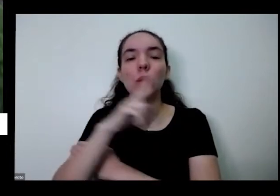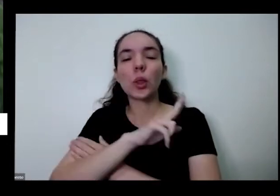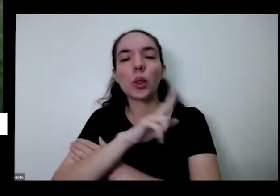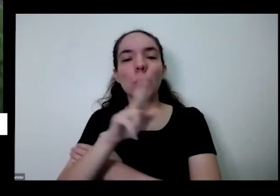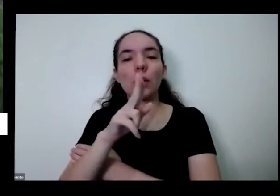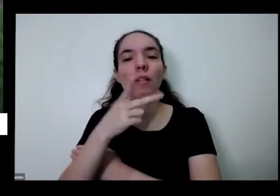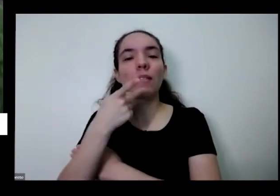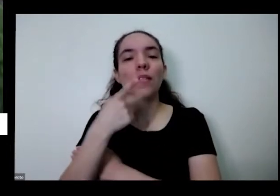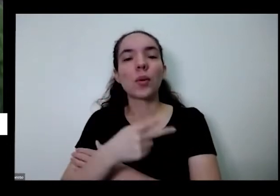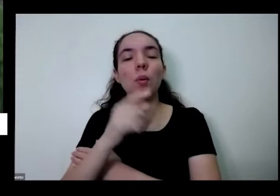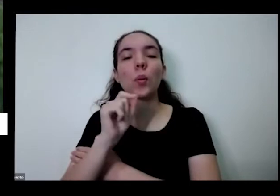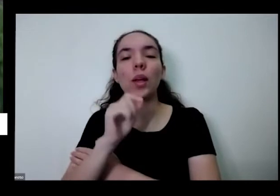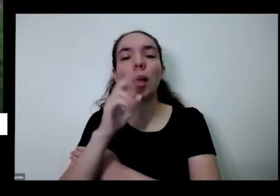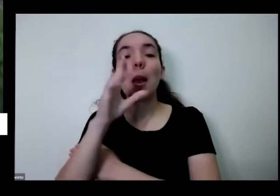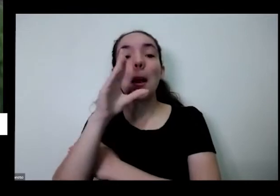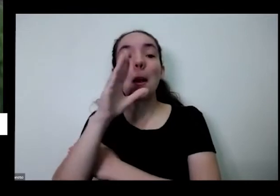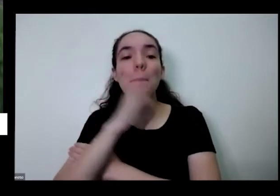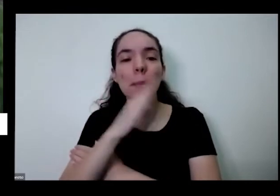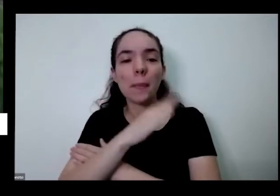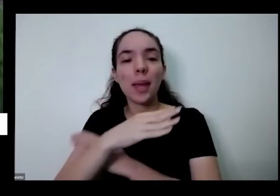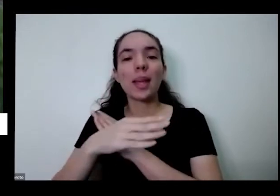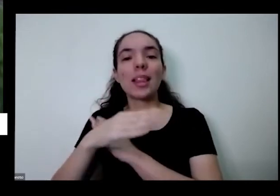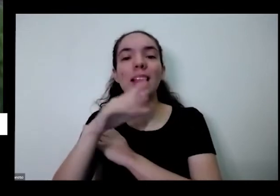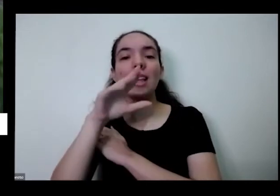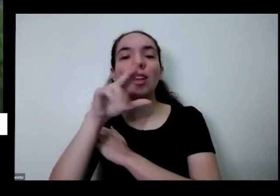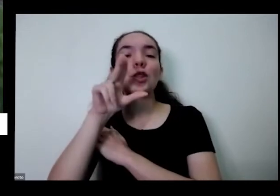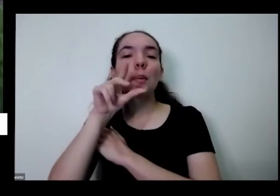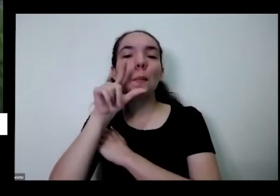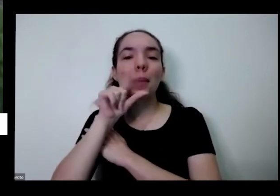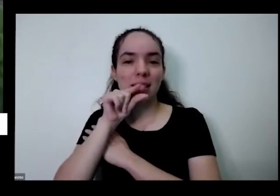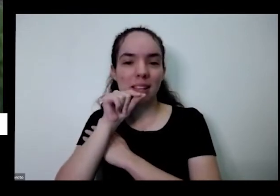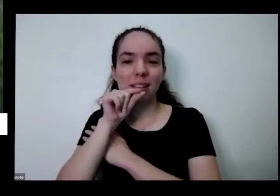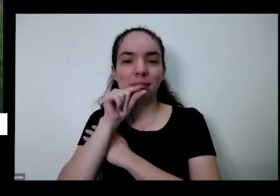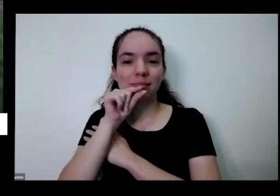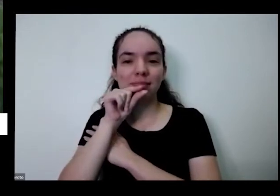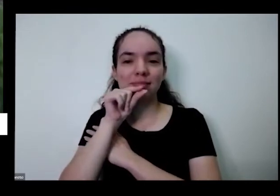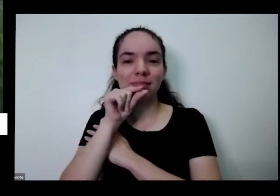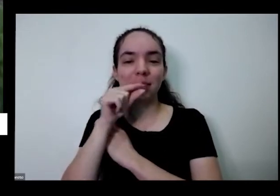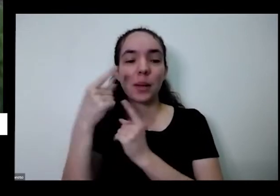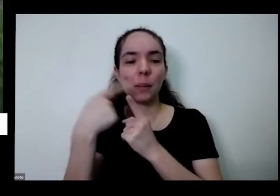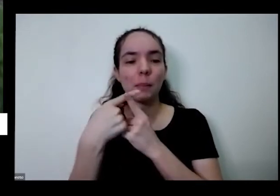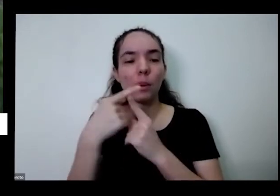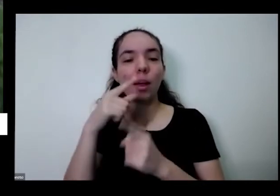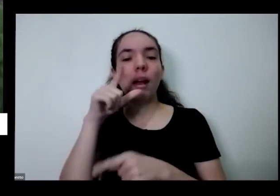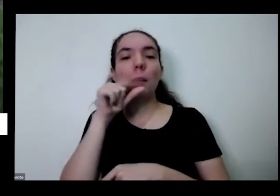ele passarinho Porque os passarinhos como minha a pimentinha e onde eles vão assim como também comem